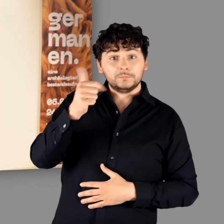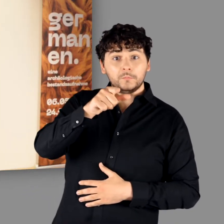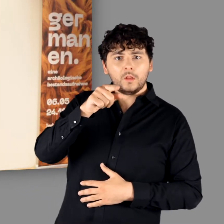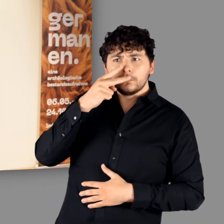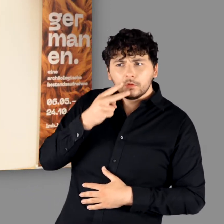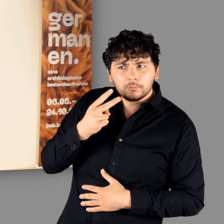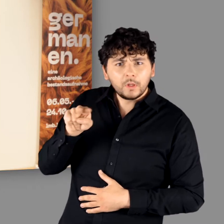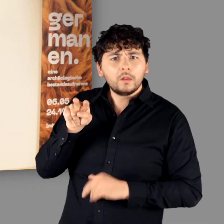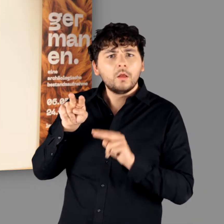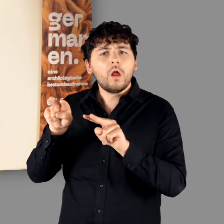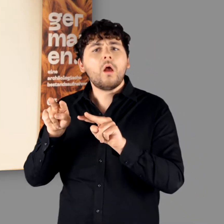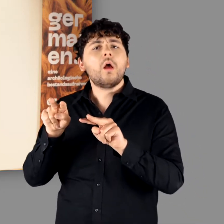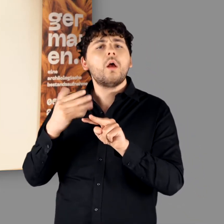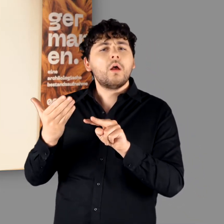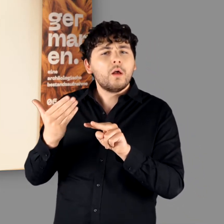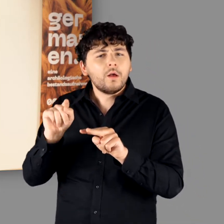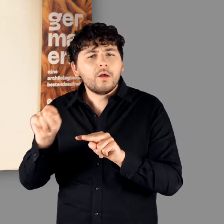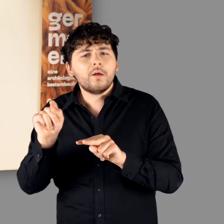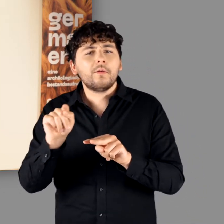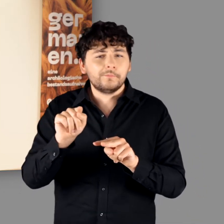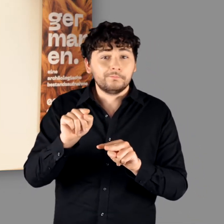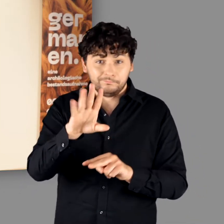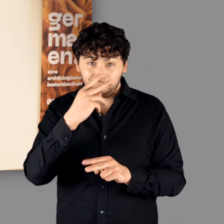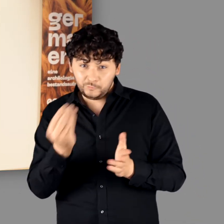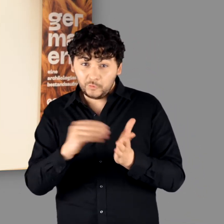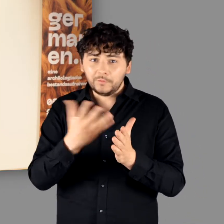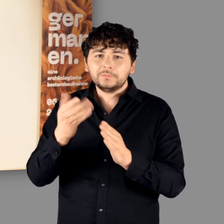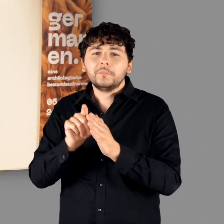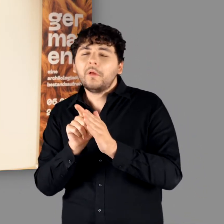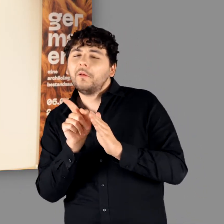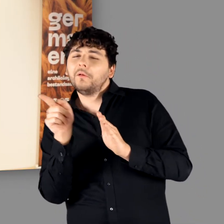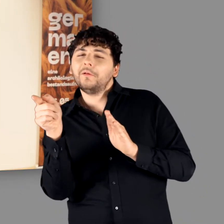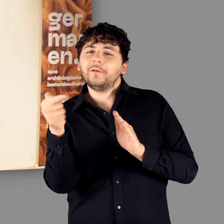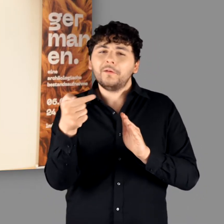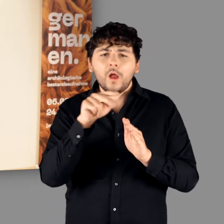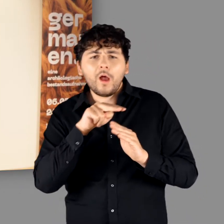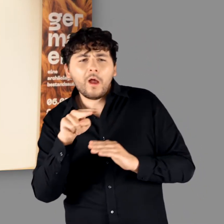So gewinnen Sie nicht nur einen ersten Einblick in unsere Ausstellung, sondern blicken auch einmal